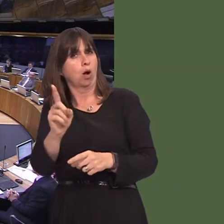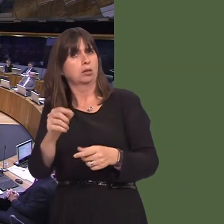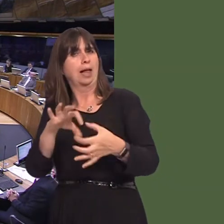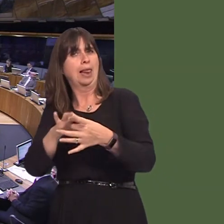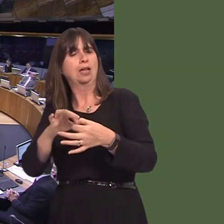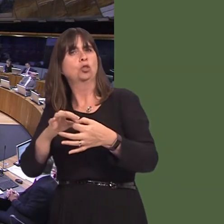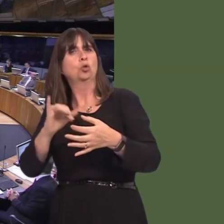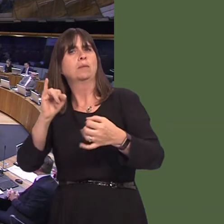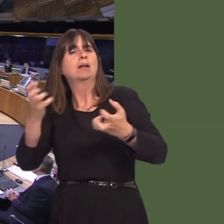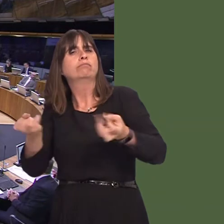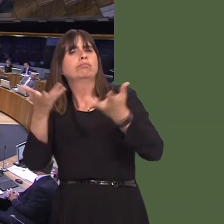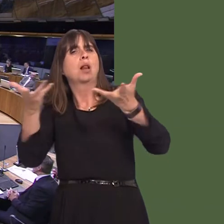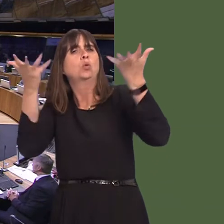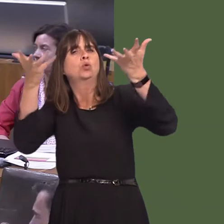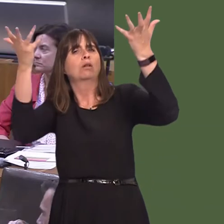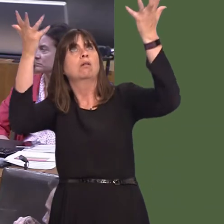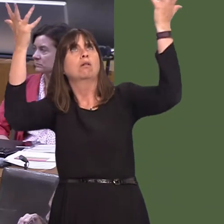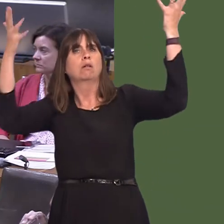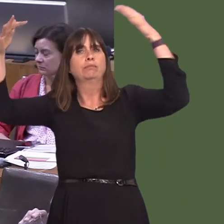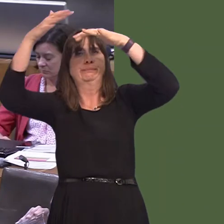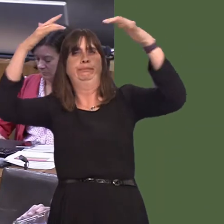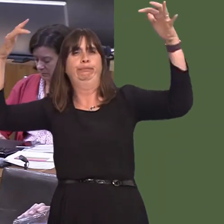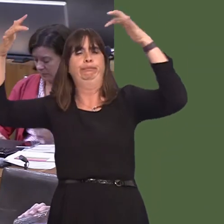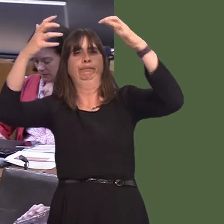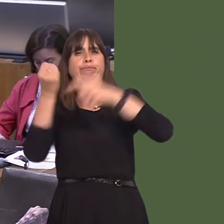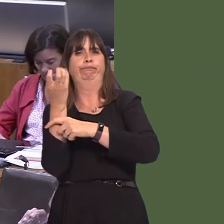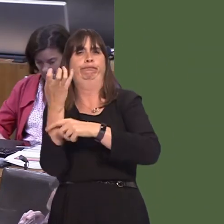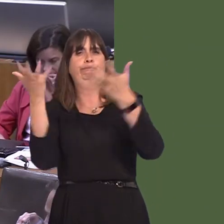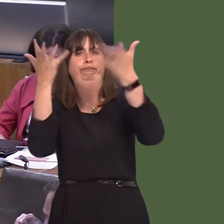on Cardiff council requiring them to undertake a feasibility study to identify the option